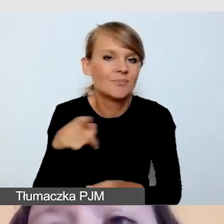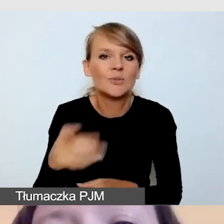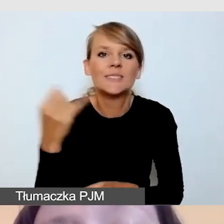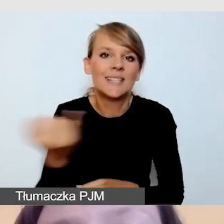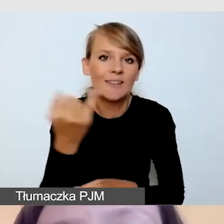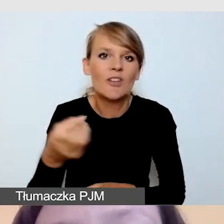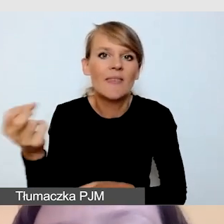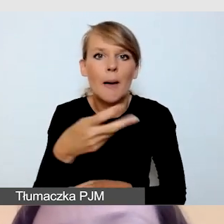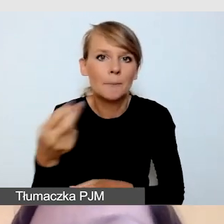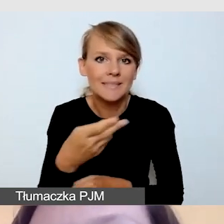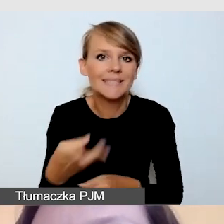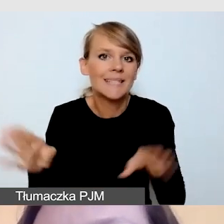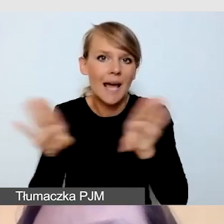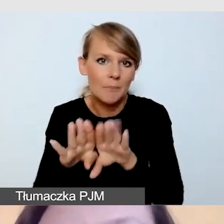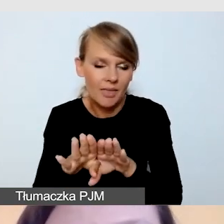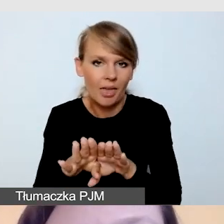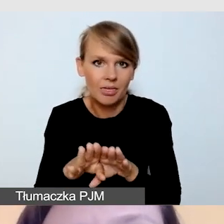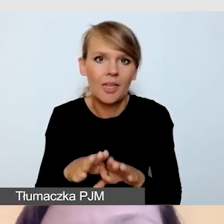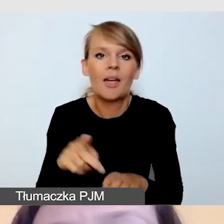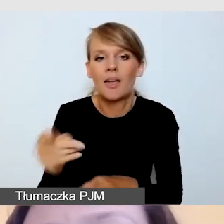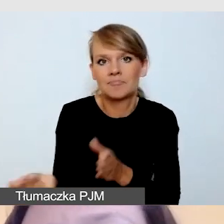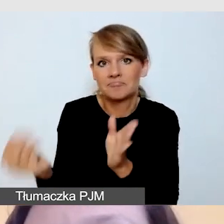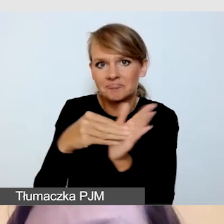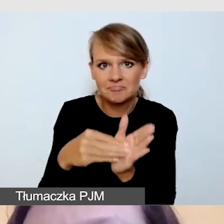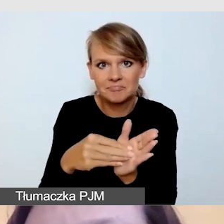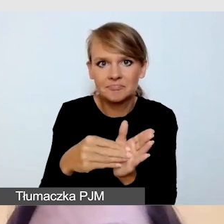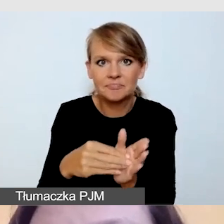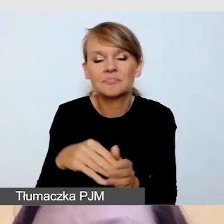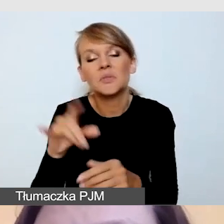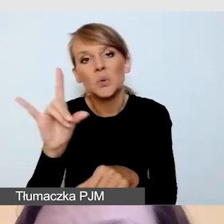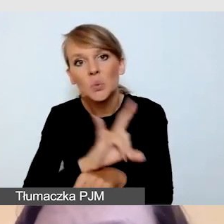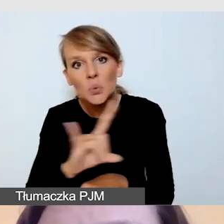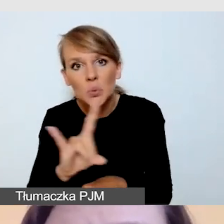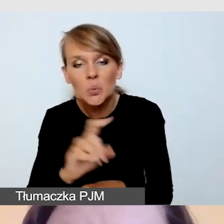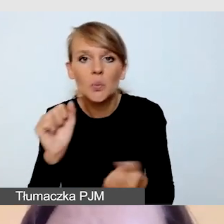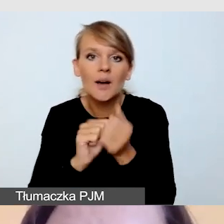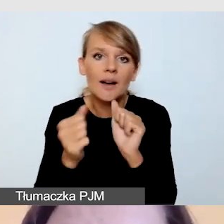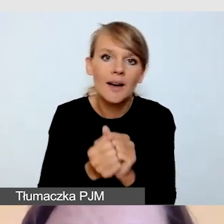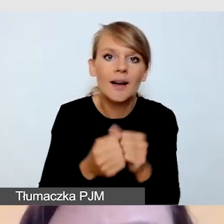dodawane do YouTube'a czy do innego playera.